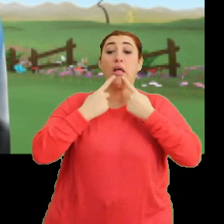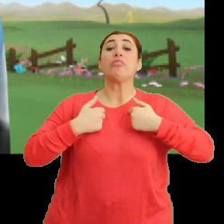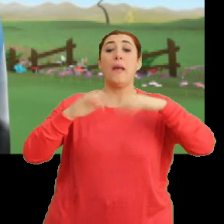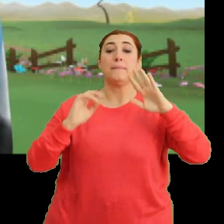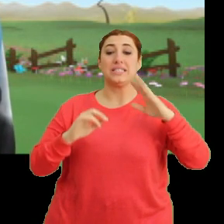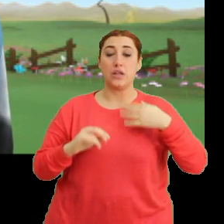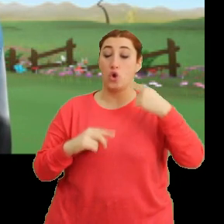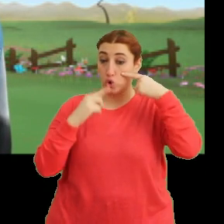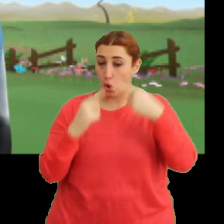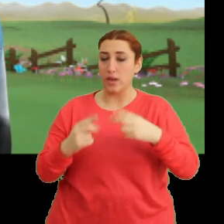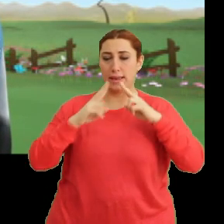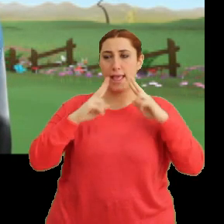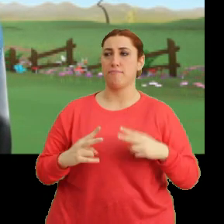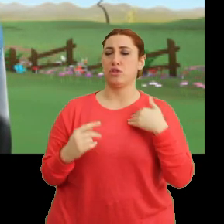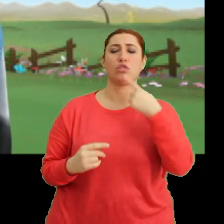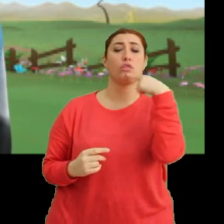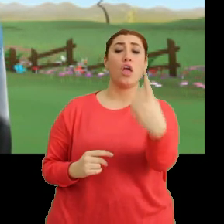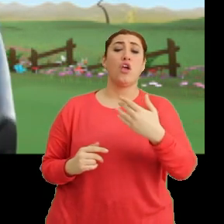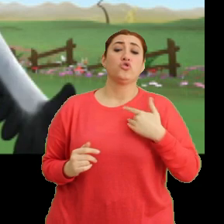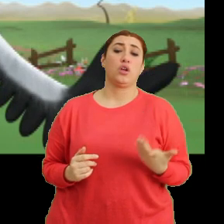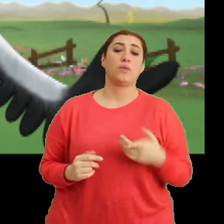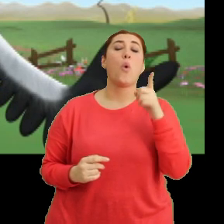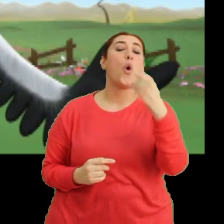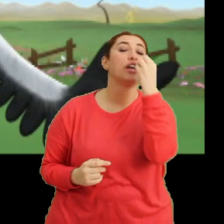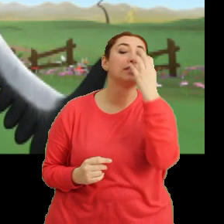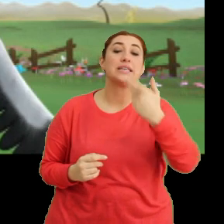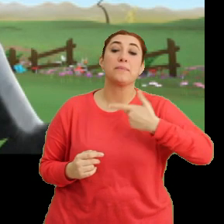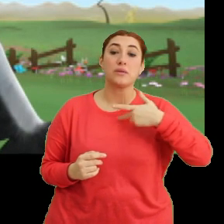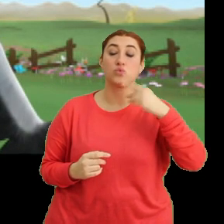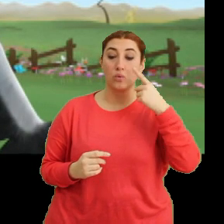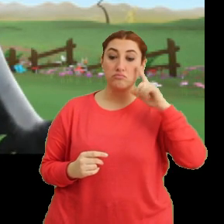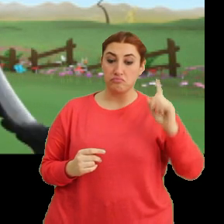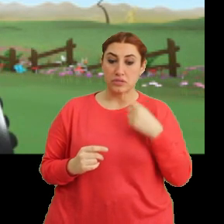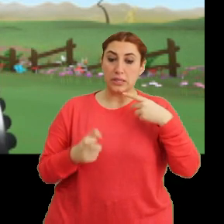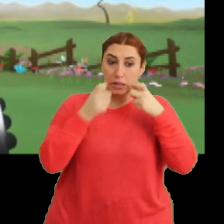...gördüğüm şeyden emin olabilirdim. O çiçek benim de çok ilgimi çekmişti Ciciki.